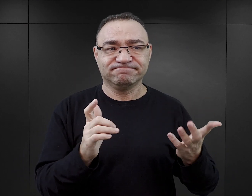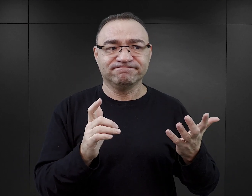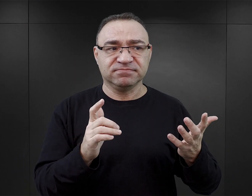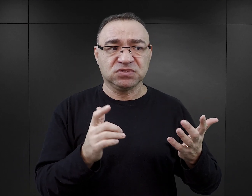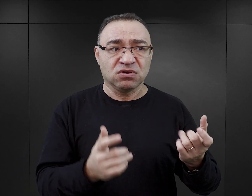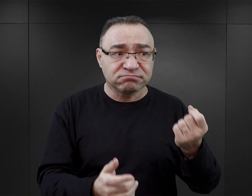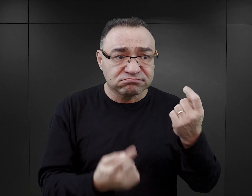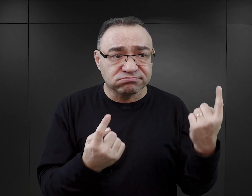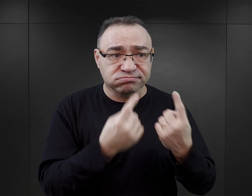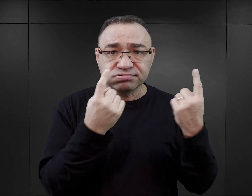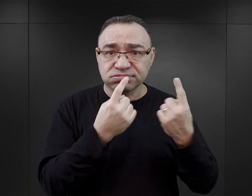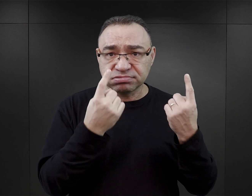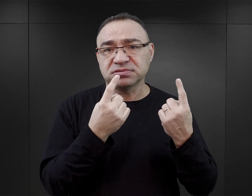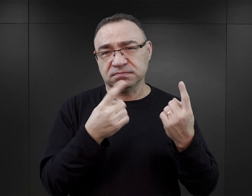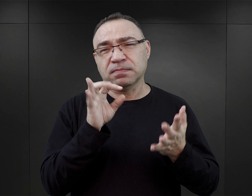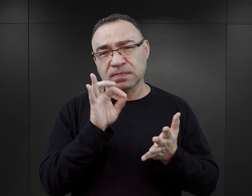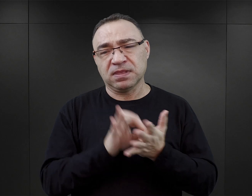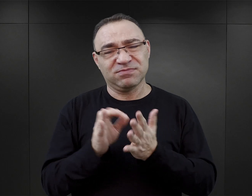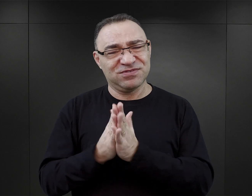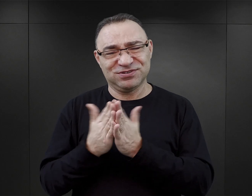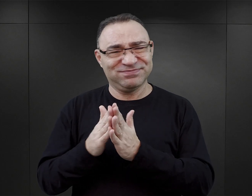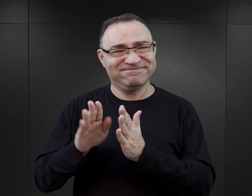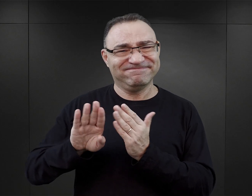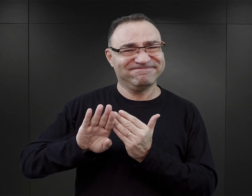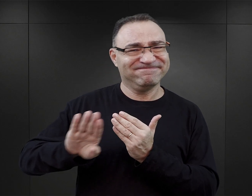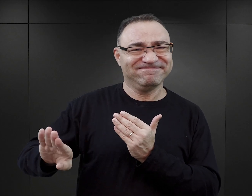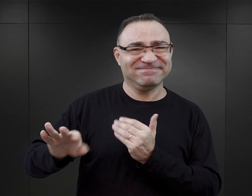i tego zjawiska, no to z pewnością te książki nie są dobrym wyborem.